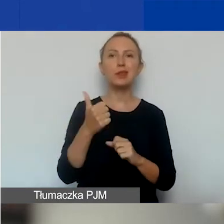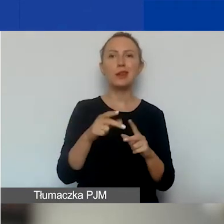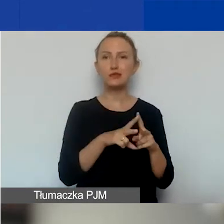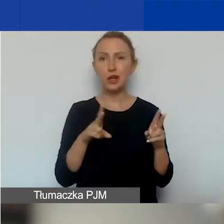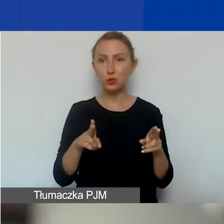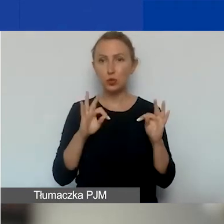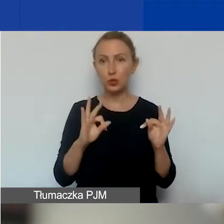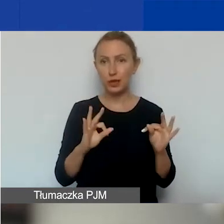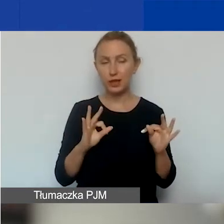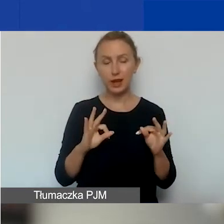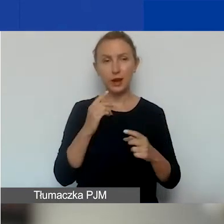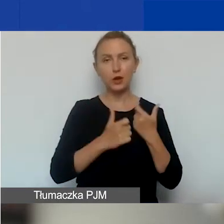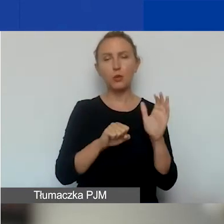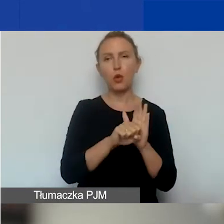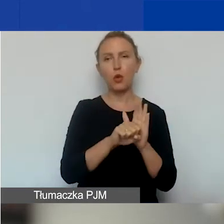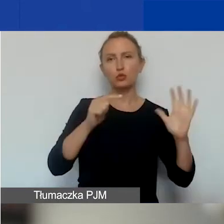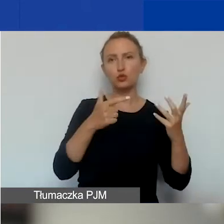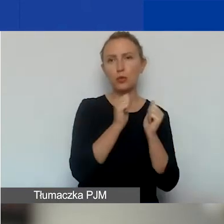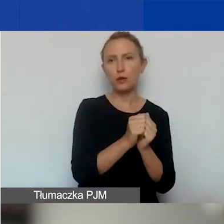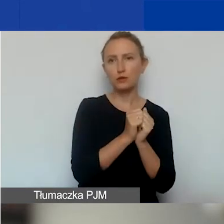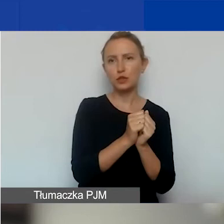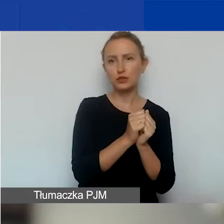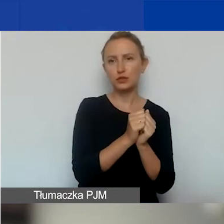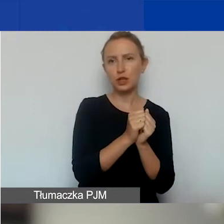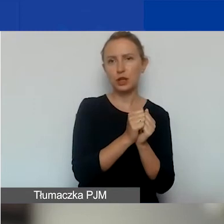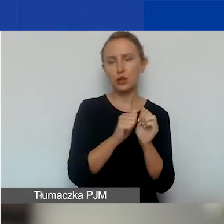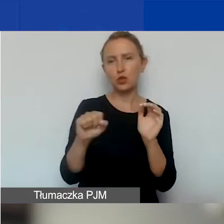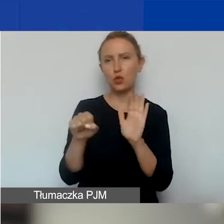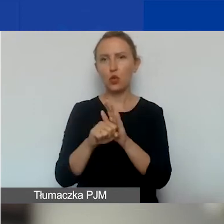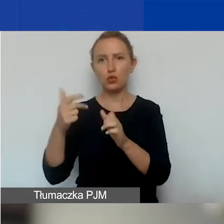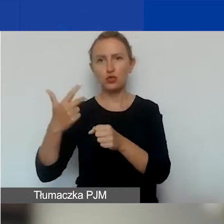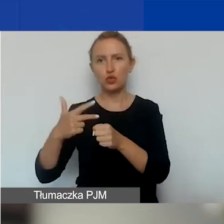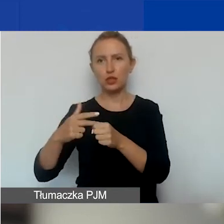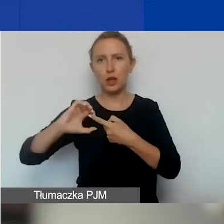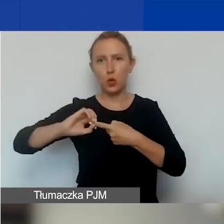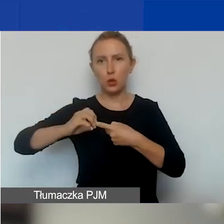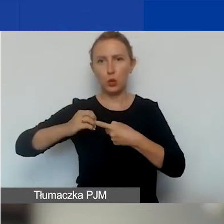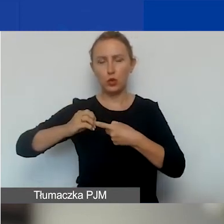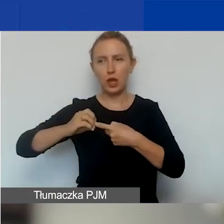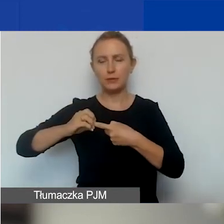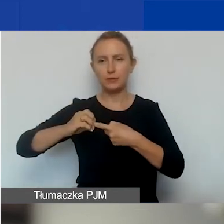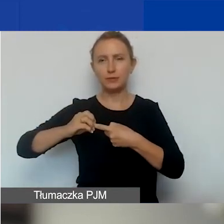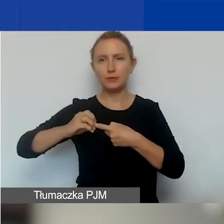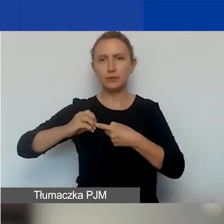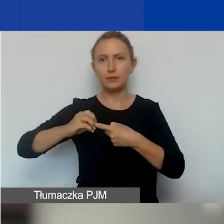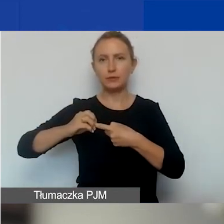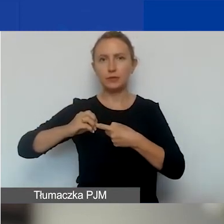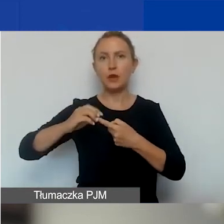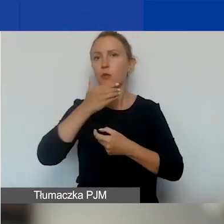Prowadzimy ją od 7 września do 30 grudnia w południe czasu polskiego.